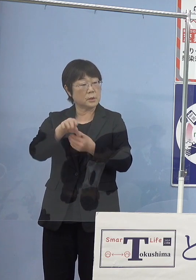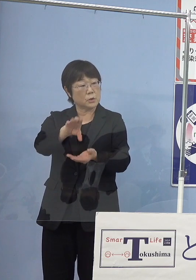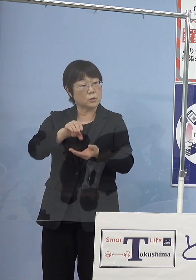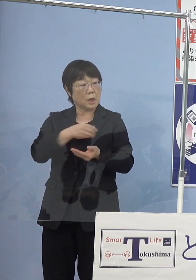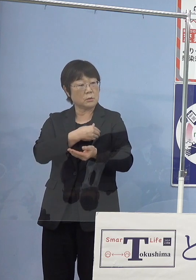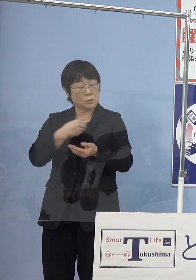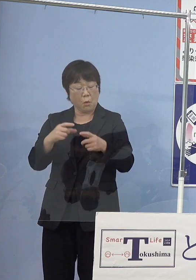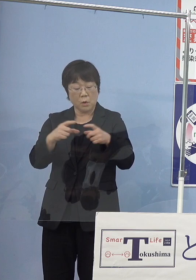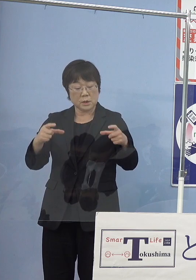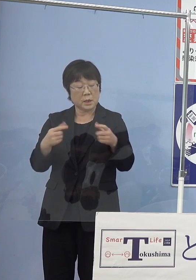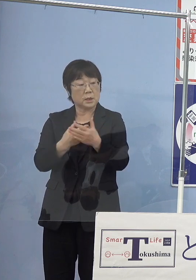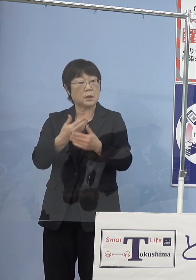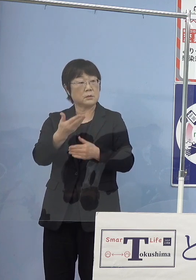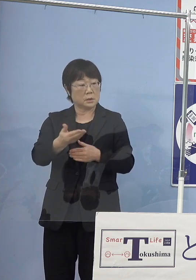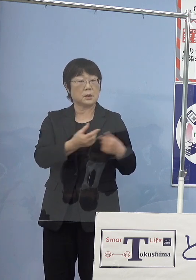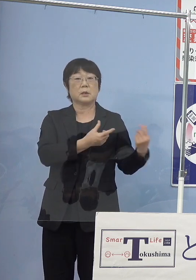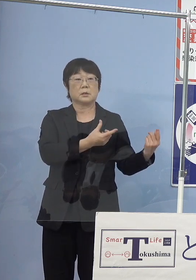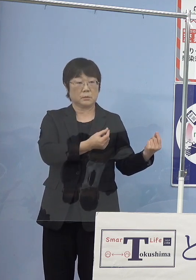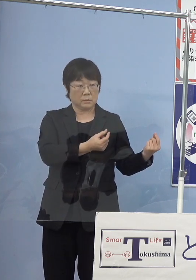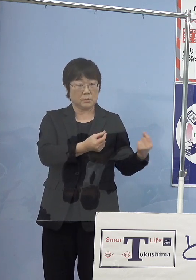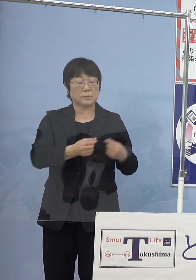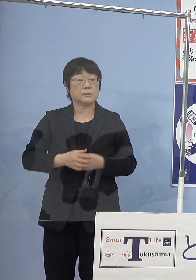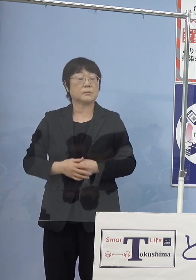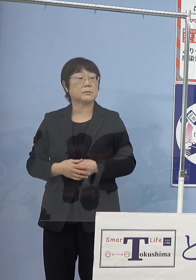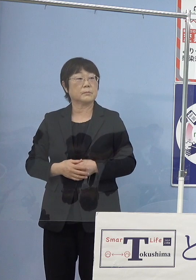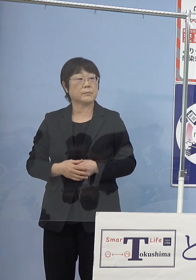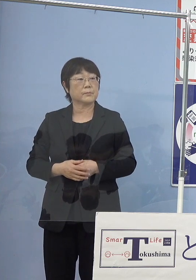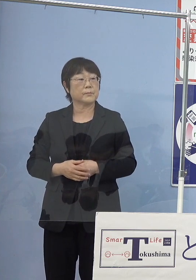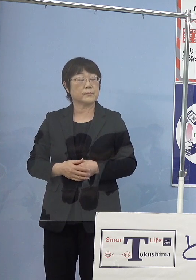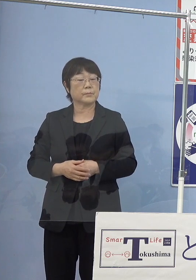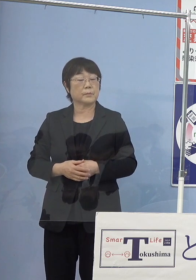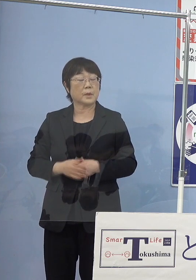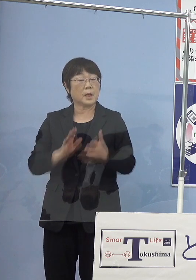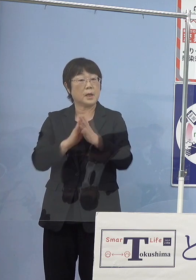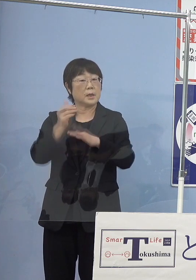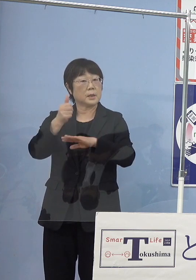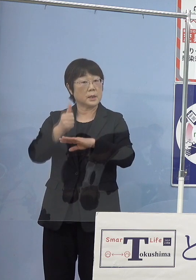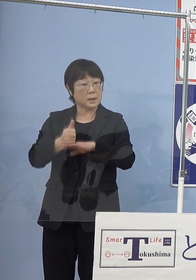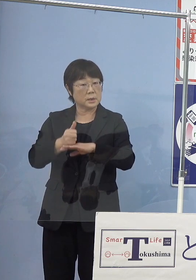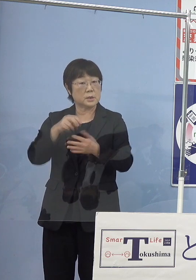（知事） そうですね （読売新聞社） この辺り特に知事としての期待というか